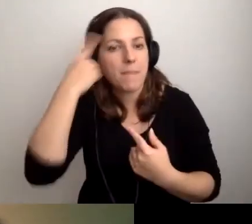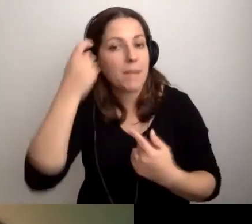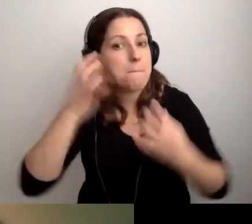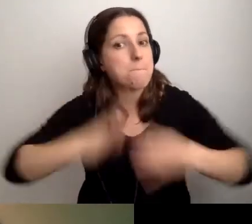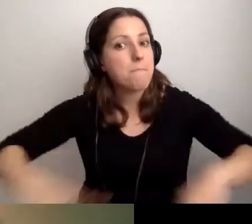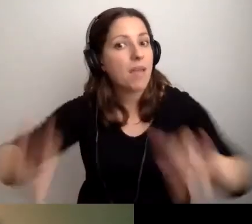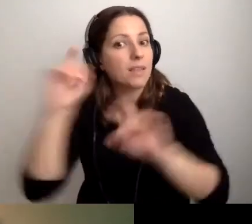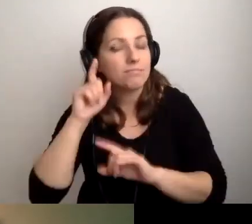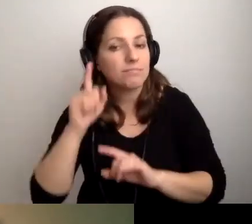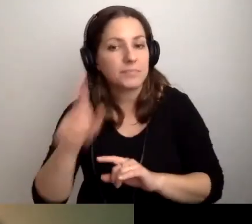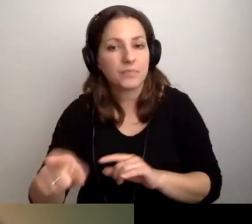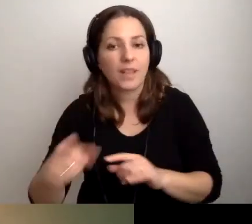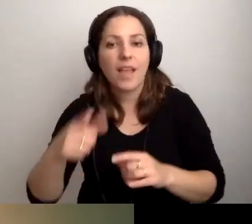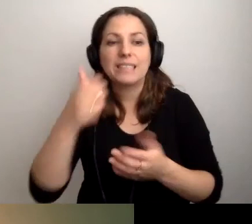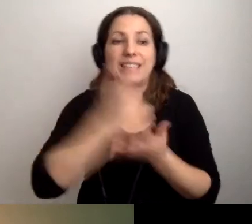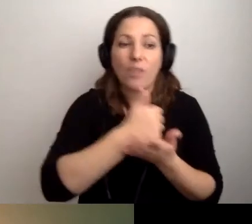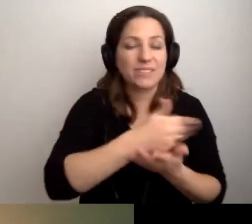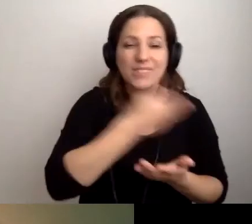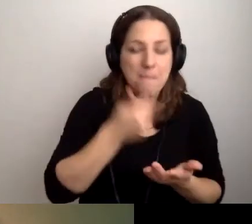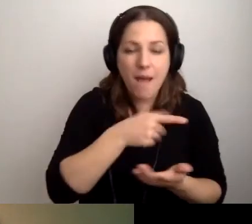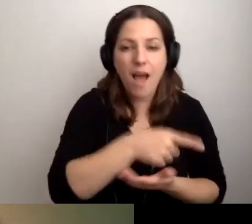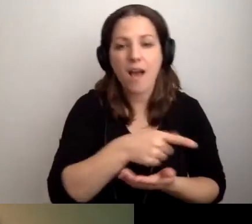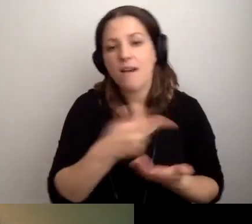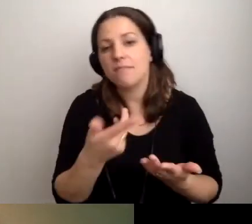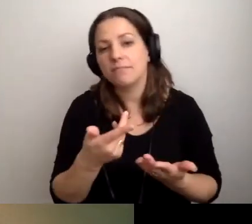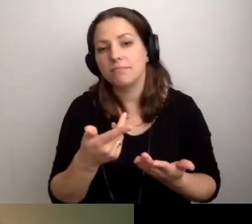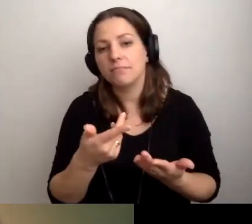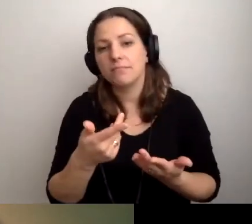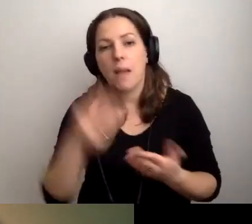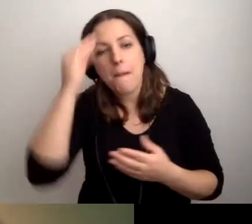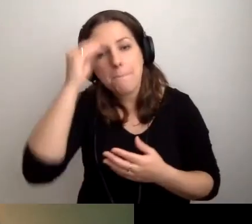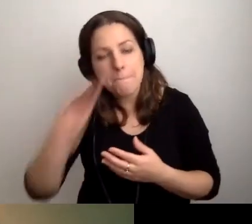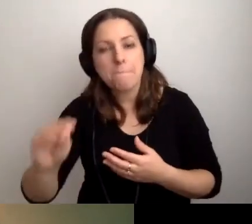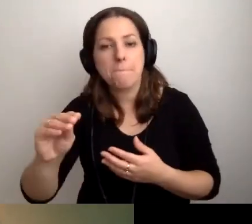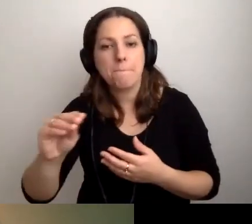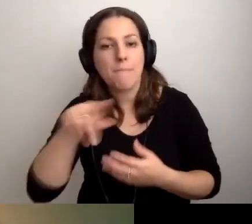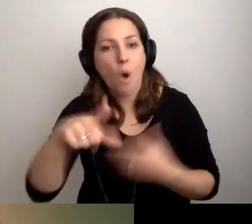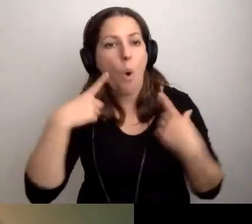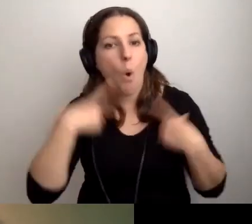Jeśli nie przy naszym stanowisku, to poinformujmy o tym osobę głuchą.